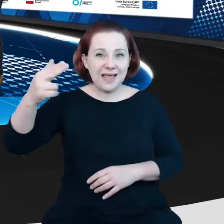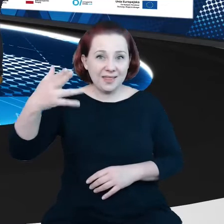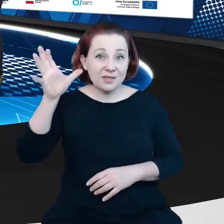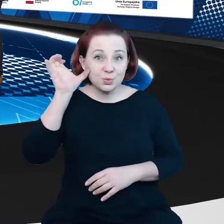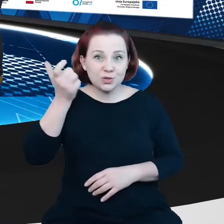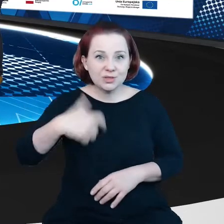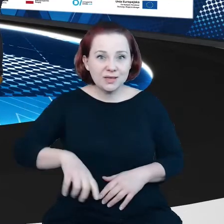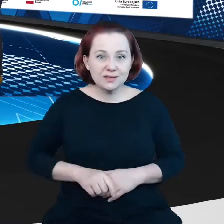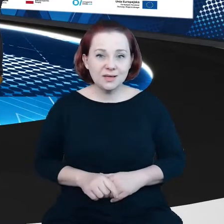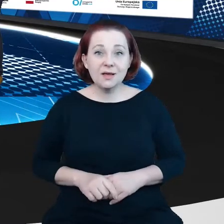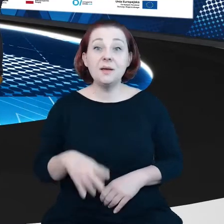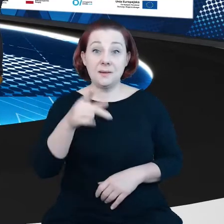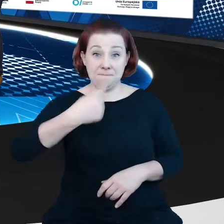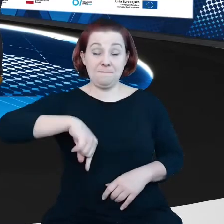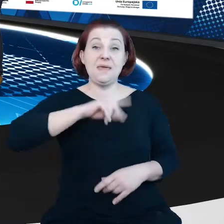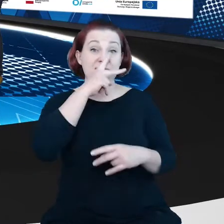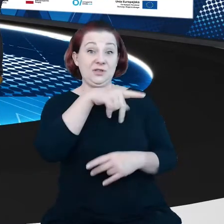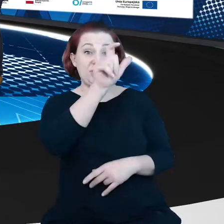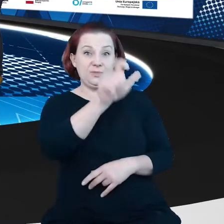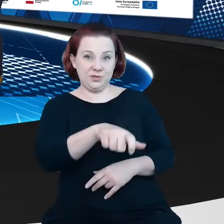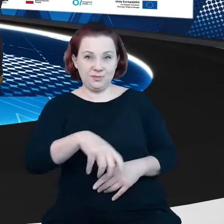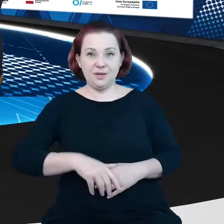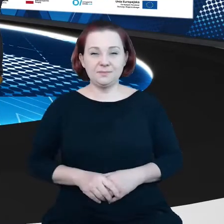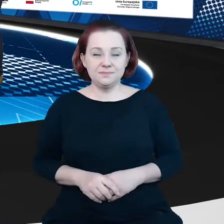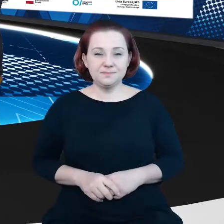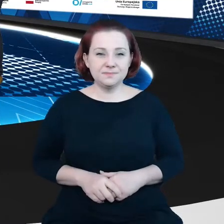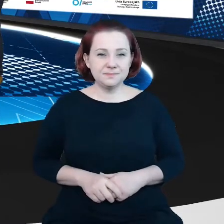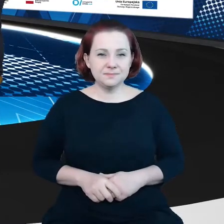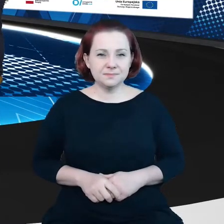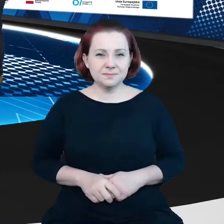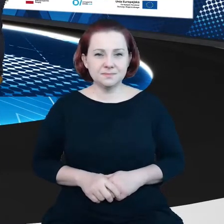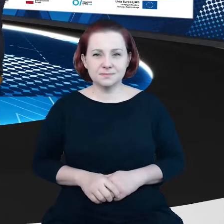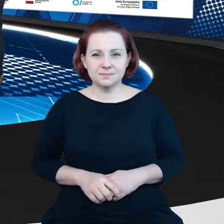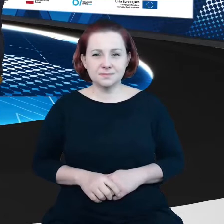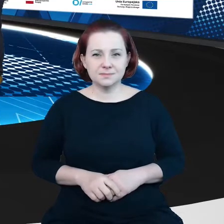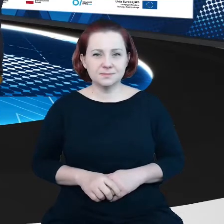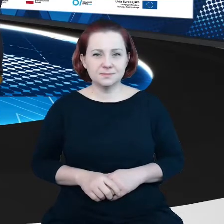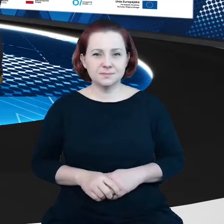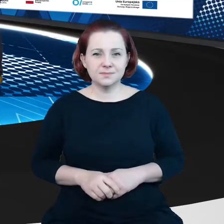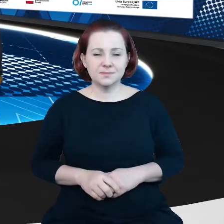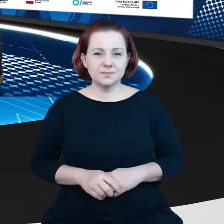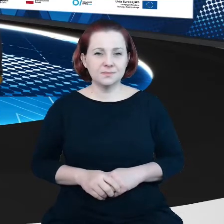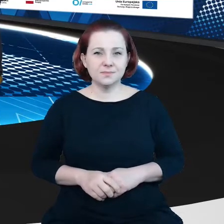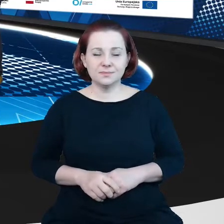My Cię widzimy ale nadal nie słyszymy. Halo? Dzień dobry, dobrze Cię widzieć i słyszeć, jak się masz?